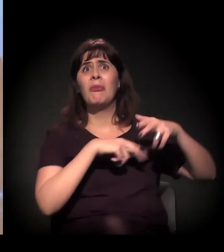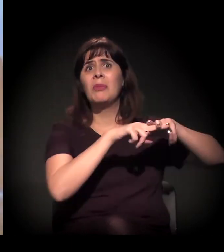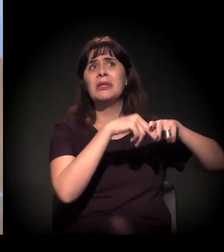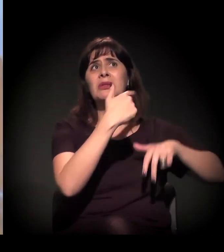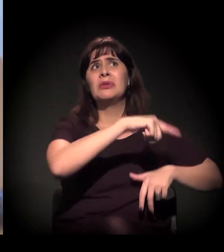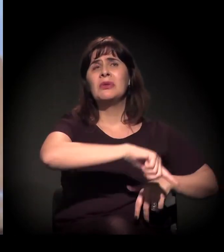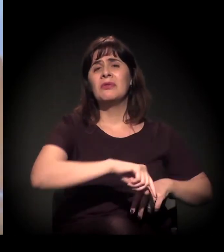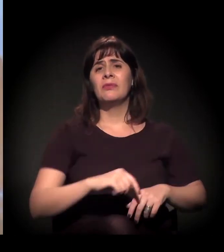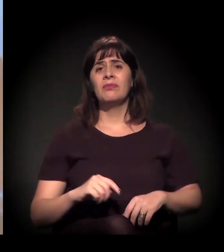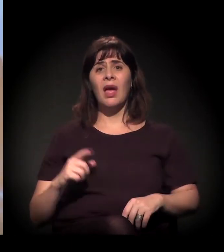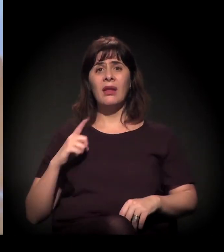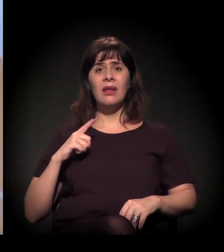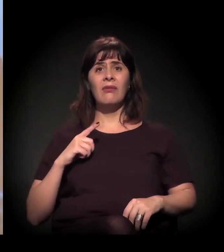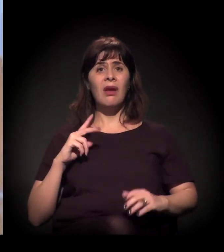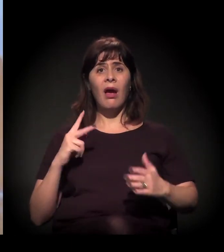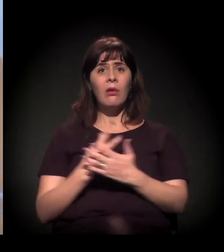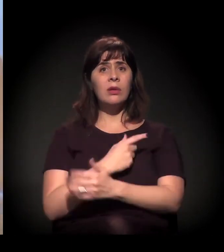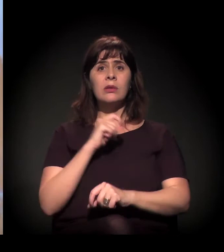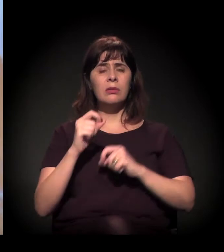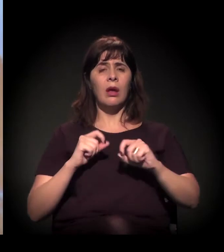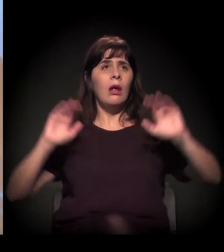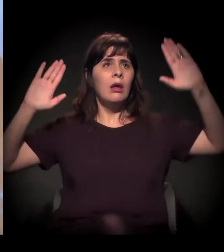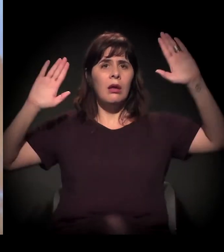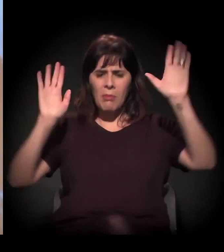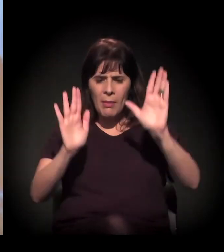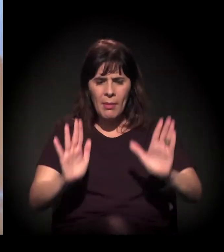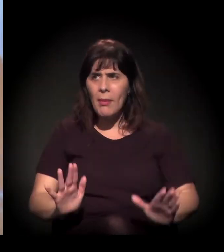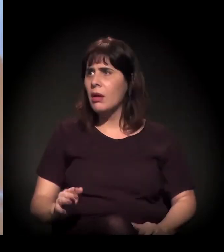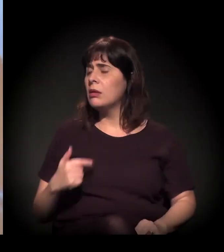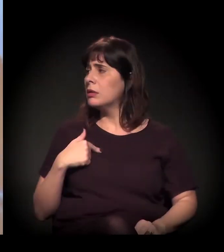Aí, um dia ele leva um enquadro e descobre que não tem nada.